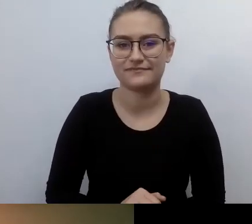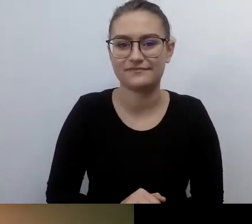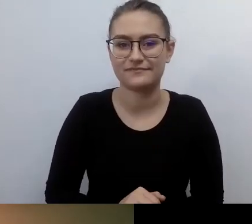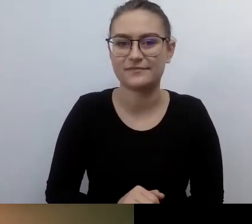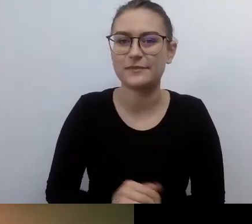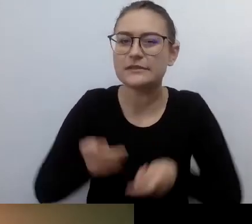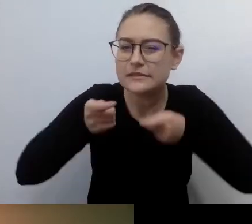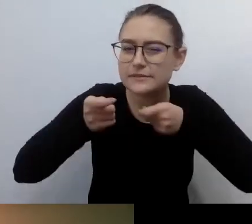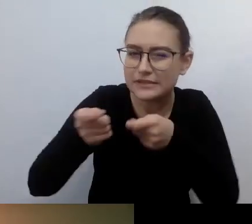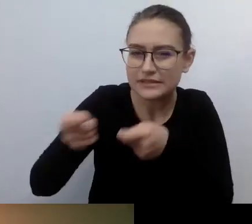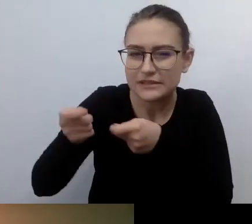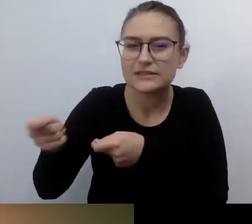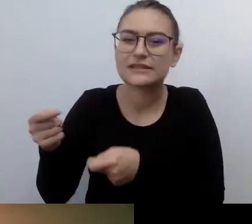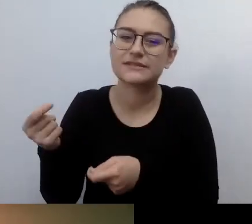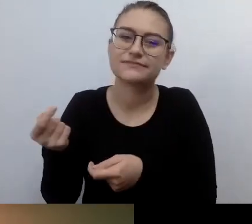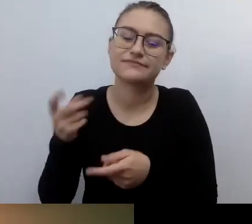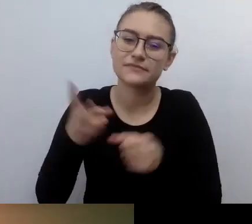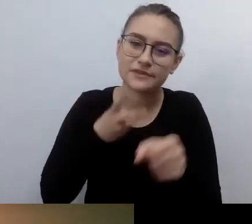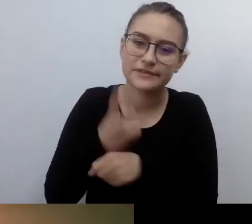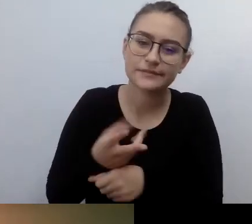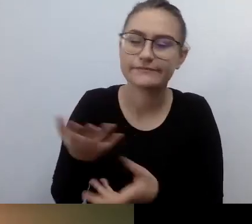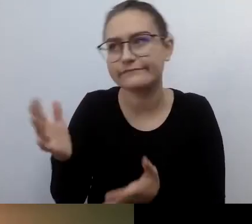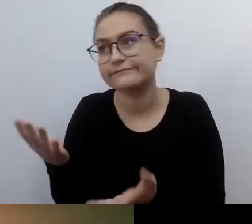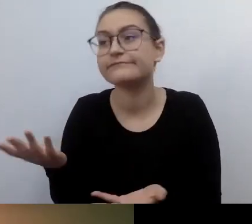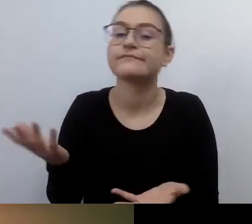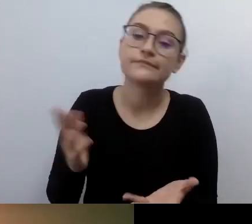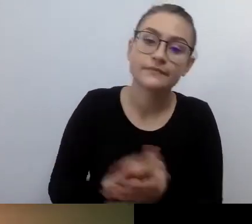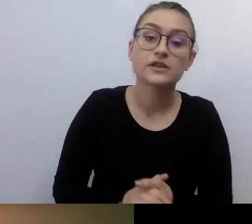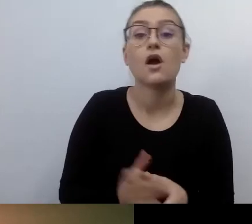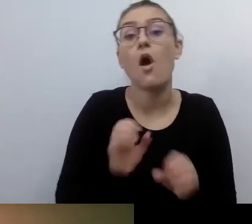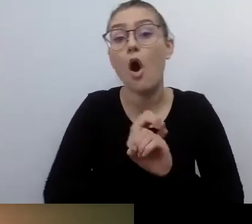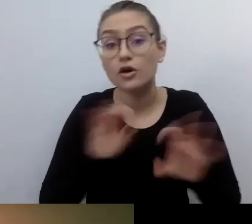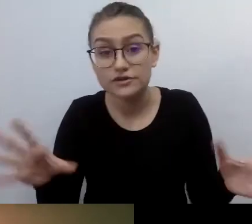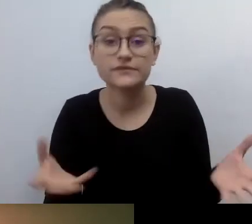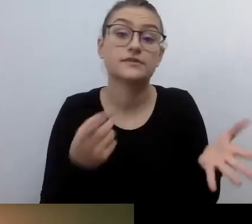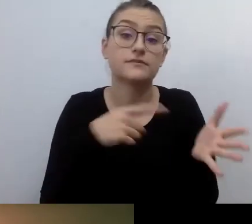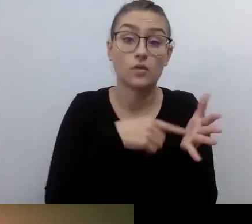Oczywiście ustawodawca nie pozostawia wątpliwości, pola do manewru. Niektóre rzeczy trzeba będzie zrobić.